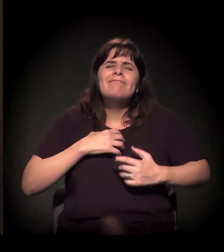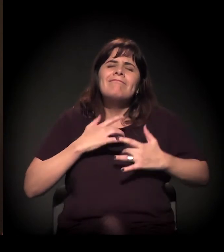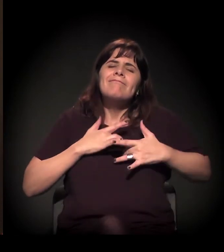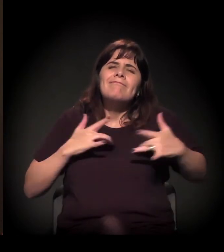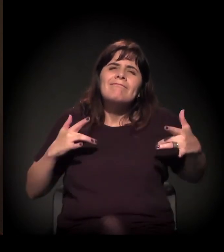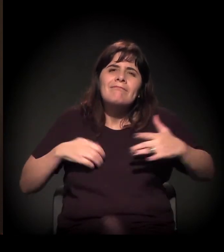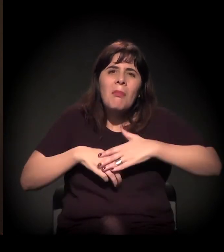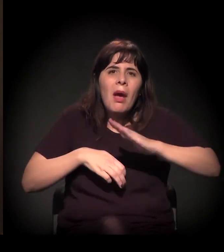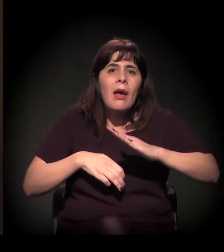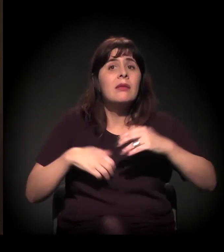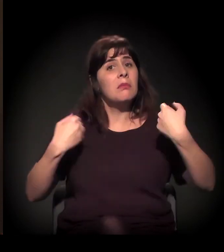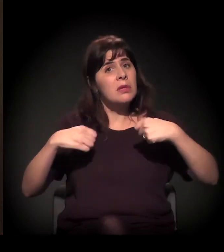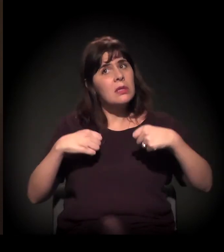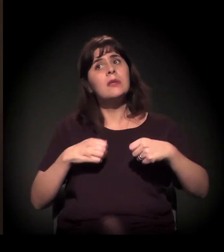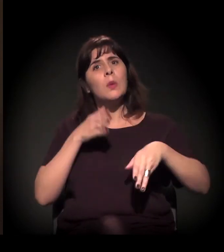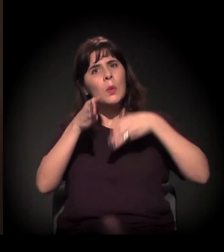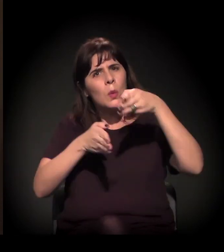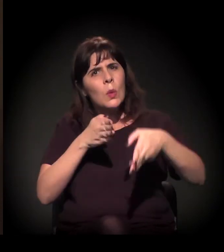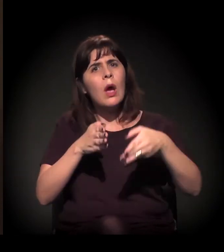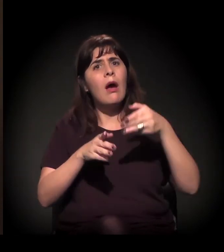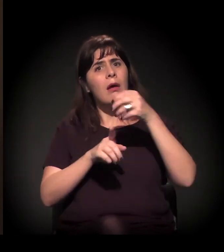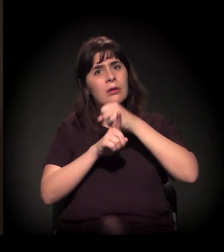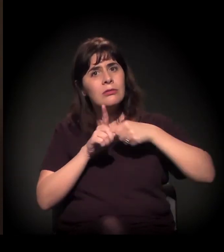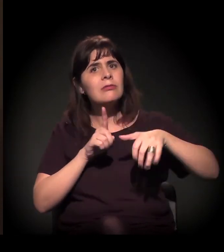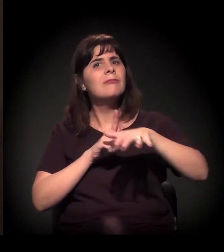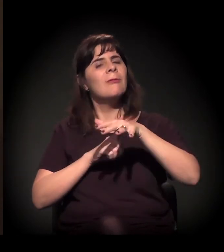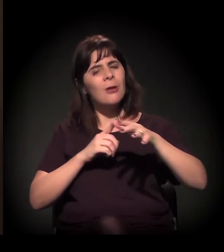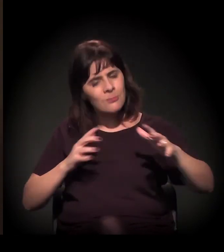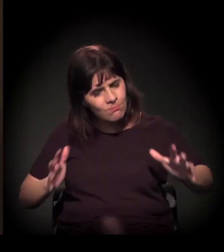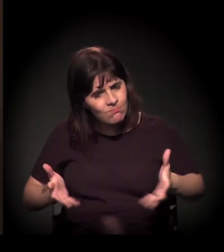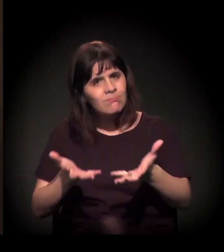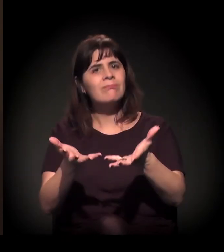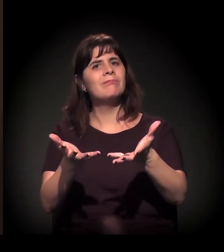porque eu tenho certeza que a sociedade − e aí vai entrar a pergunta dele.